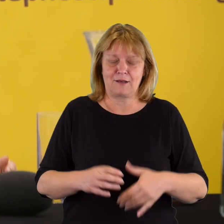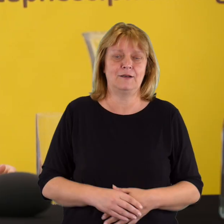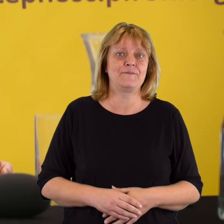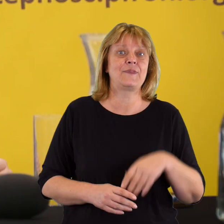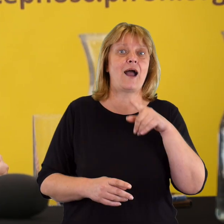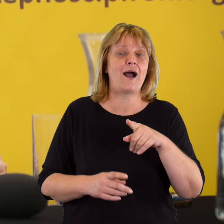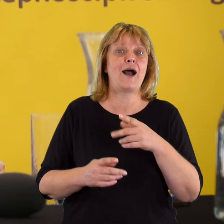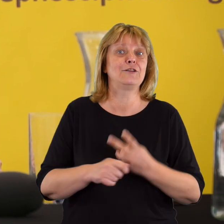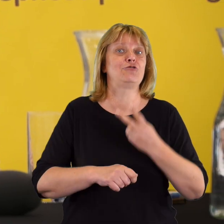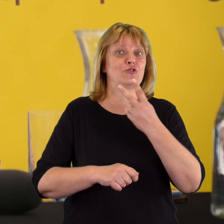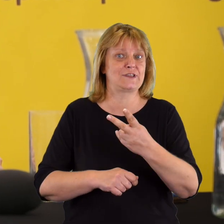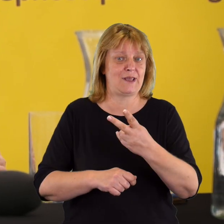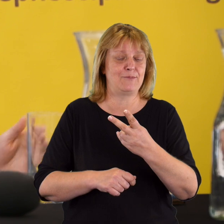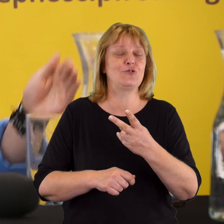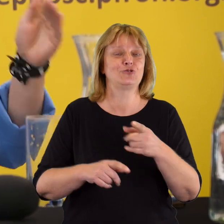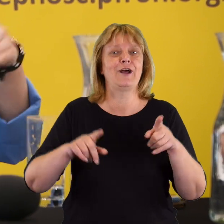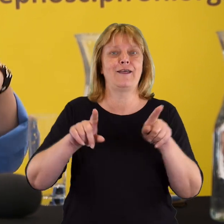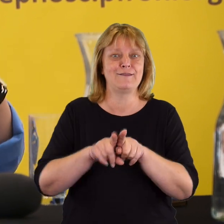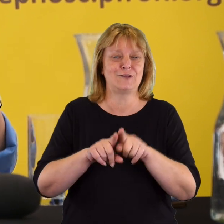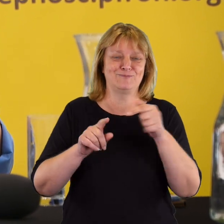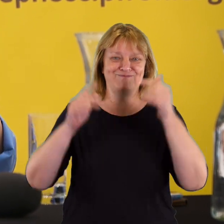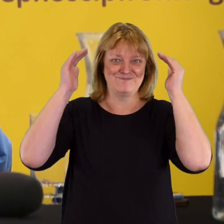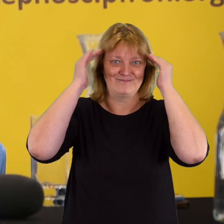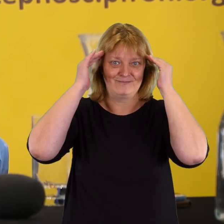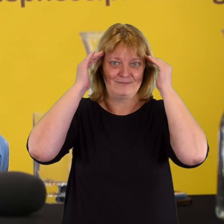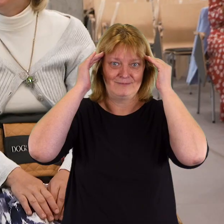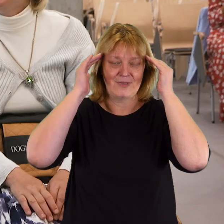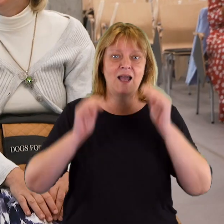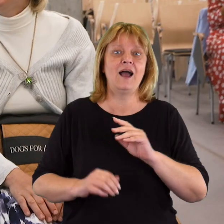Natomiast jest pewna też mniej uchwytna dostępność mentalna,